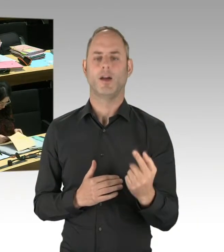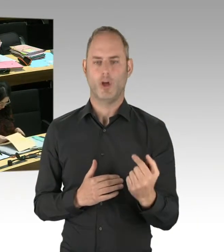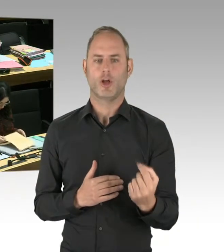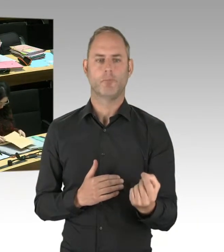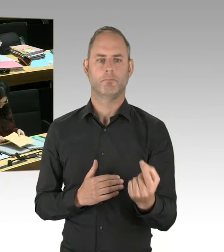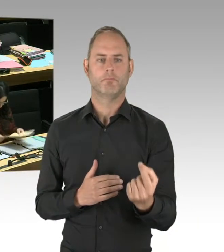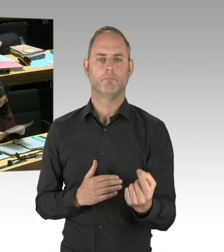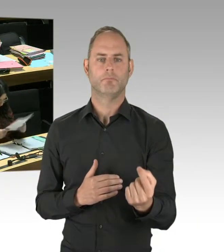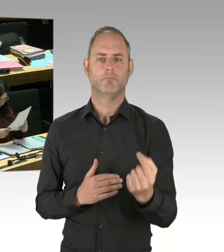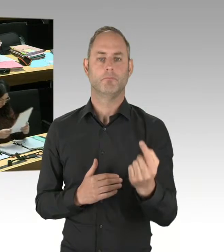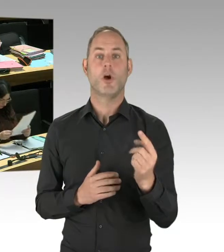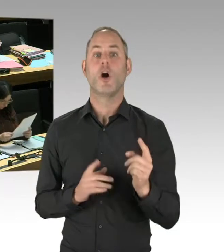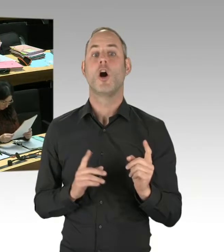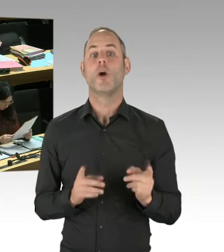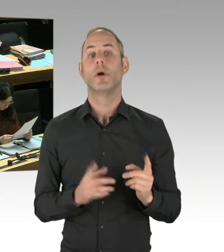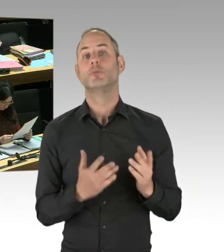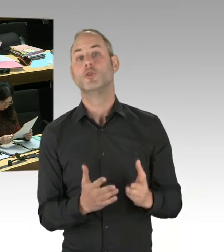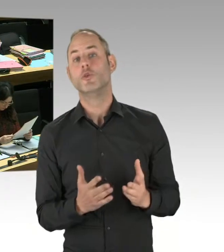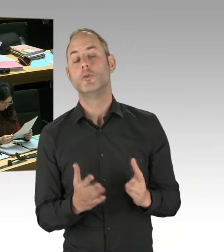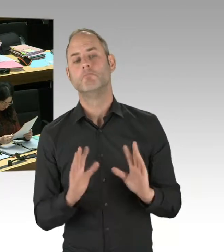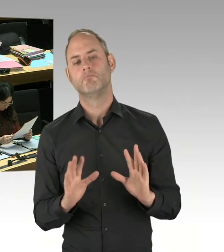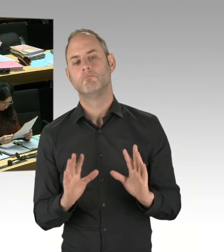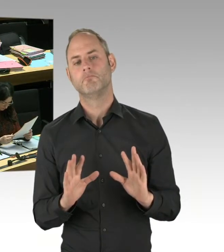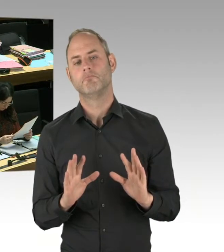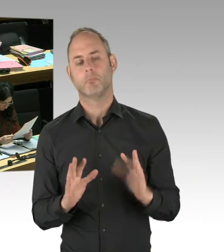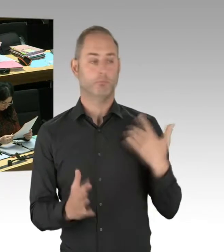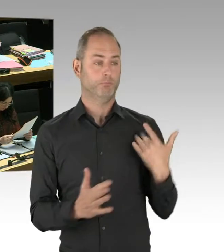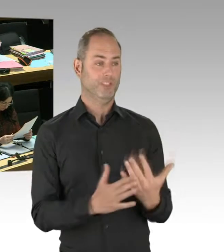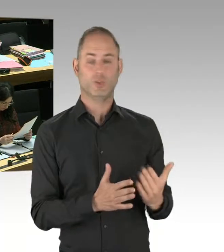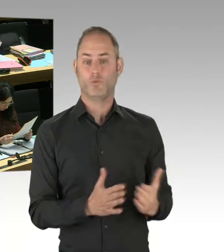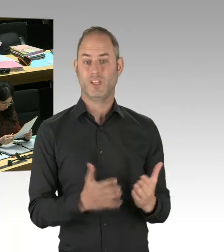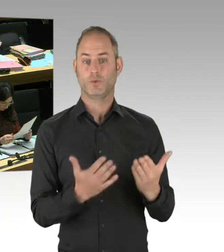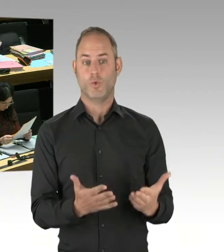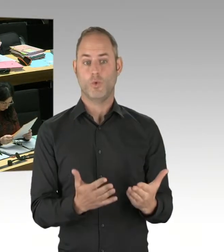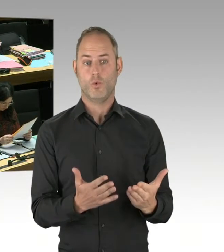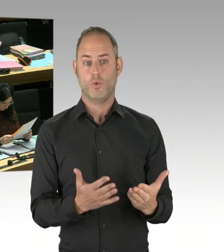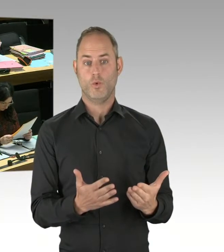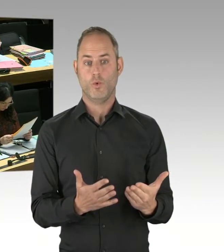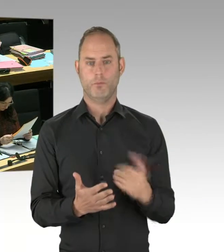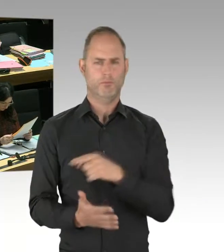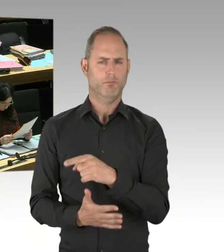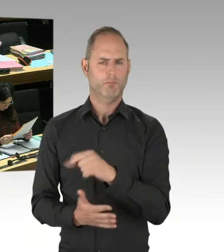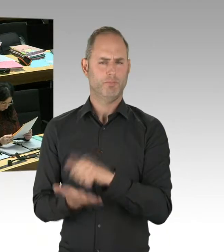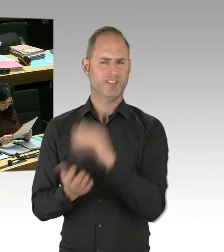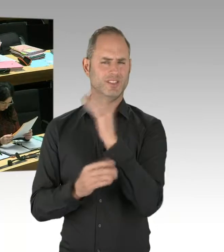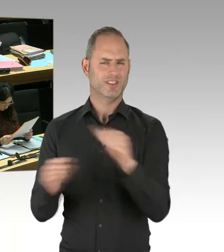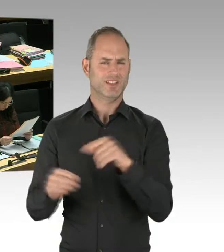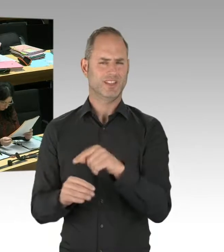und ansonsten nichts zu tun, führt nicht zum Erfolg. Und ich nutze hier einfach die Gelegenheit, auch noch mal zu sagen,